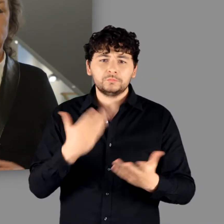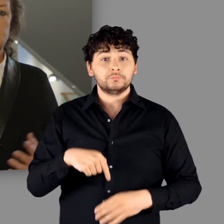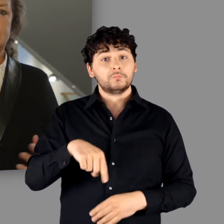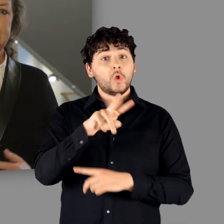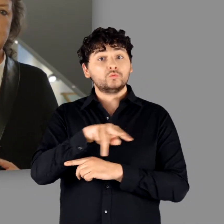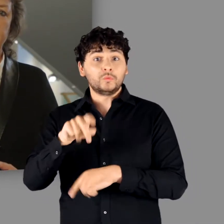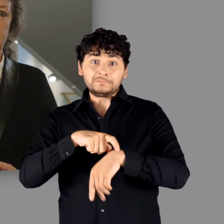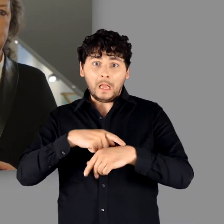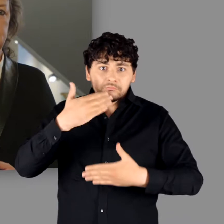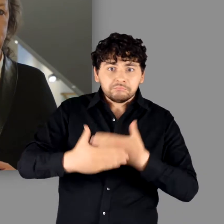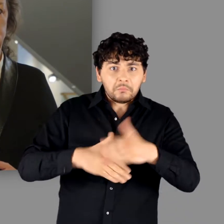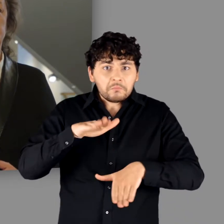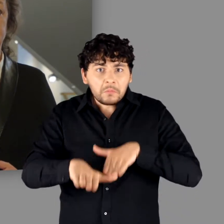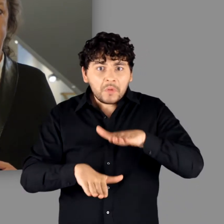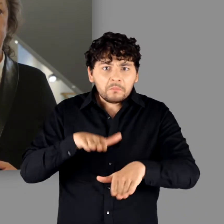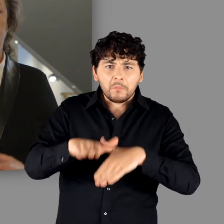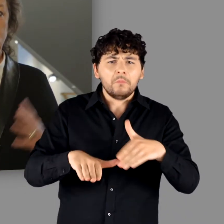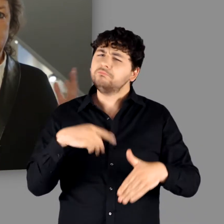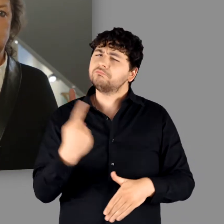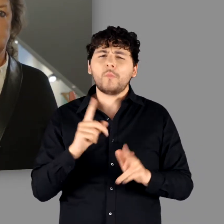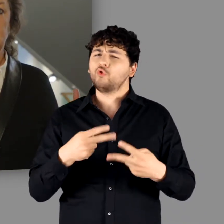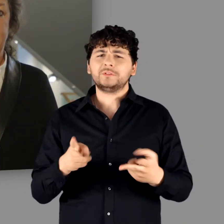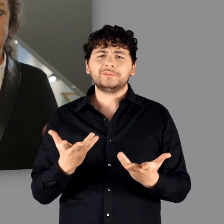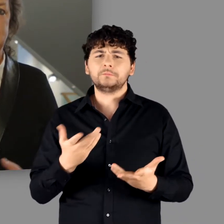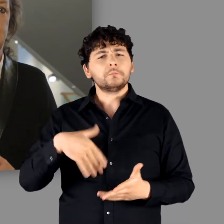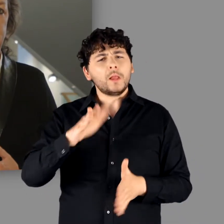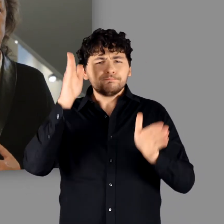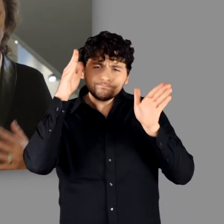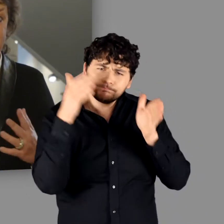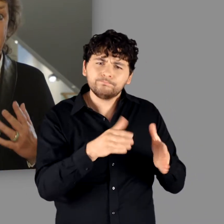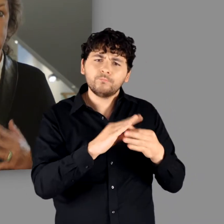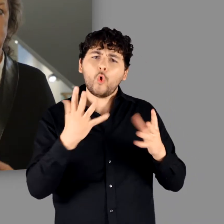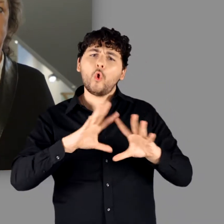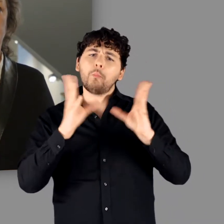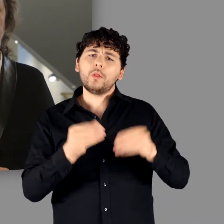Stattdessen beleuchtet sie die gesamte römische Kaiserzeit, also jenen Zeitraum,